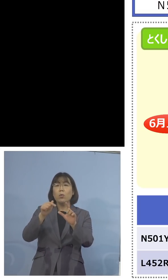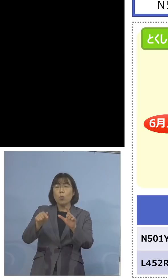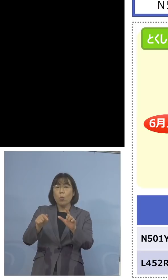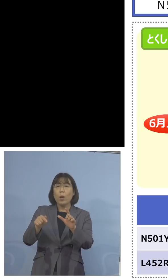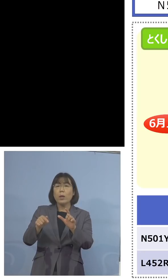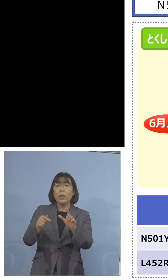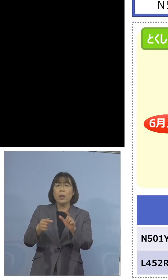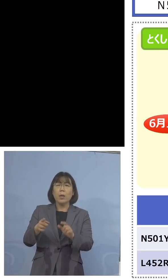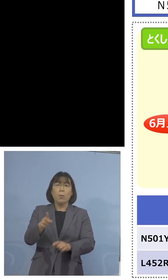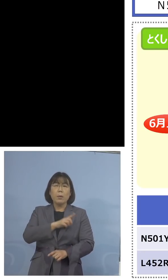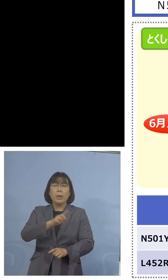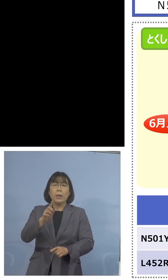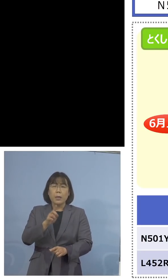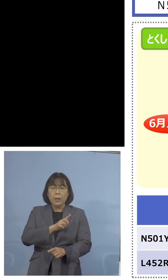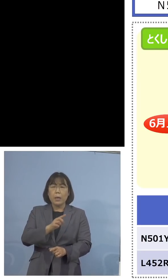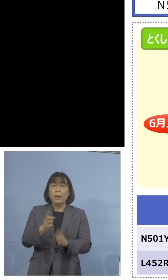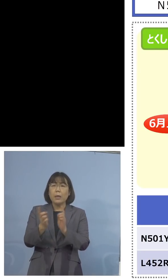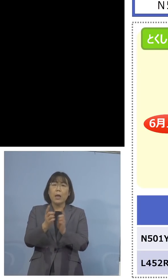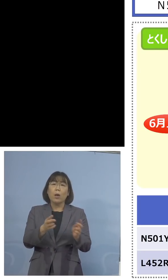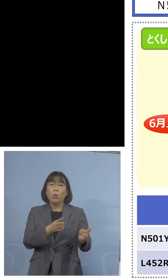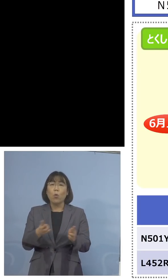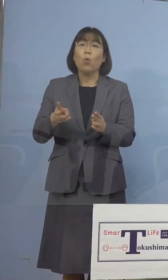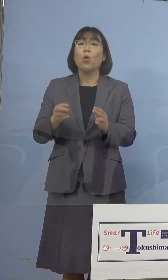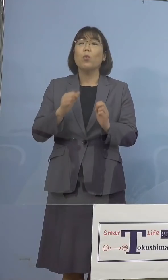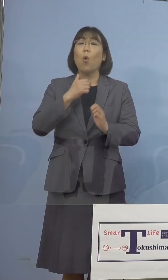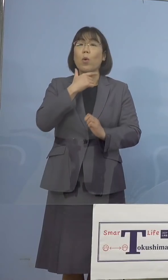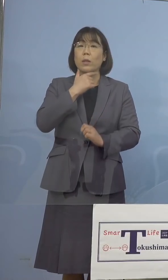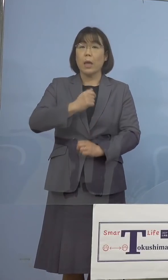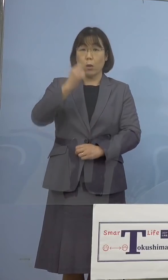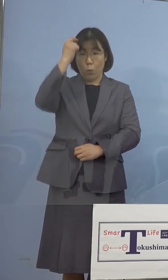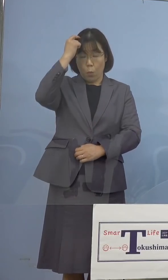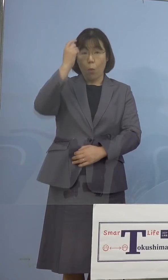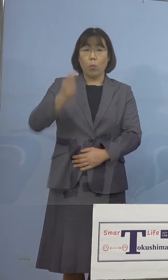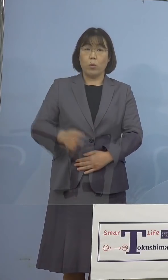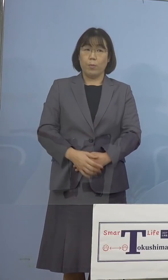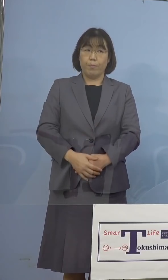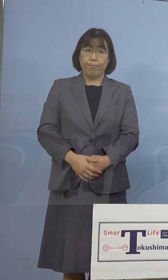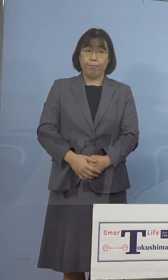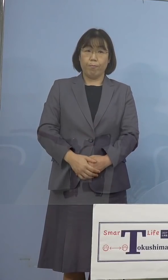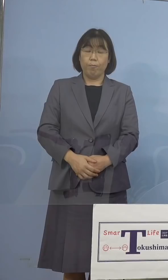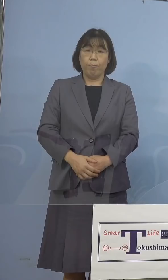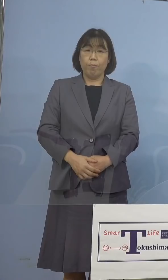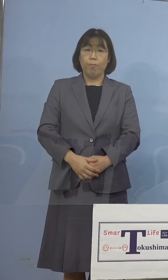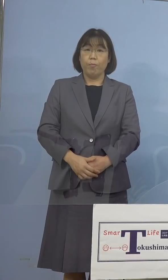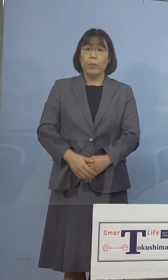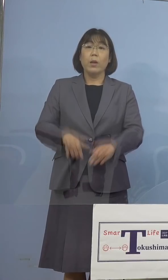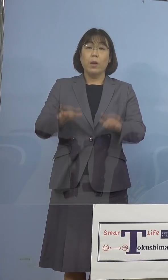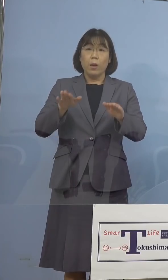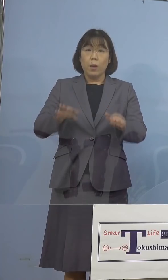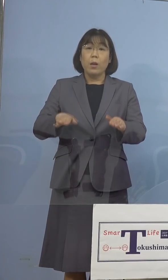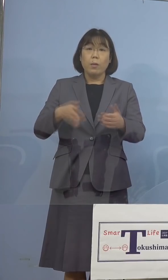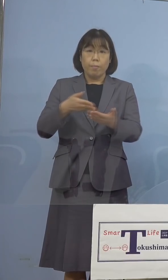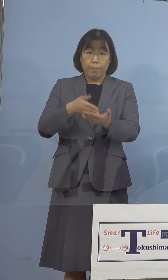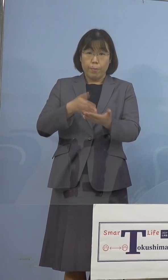させていただきたいと思います ということで今も申し上げたとおり